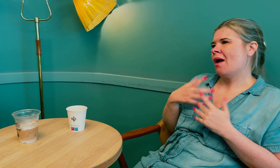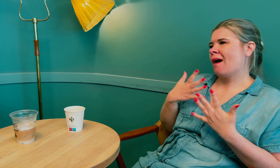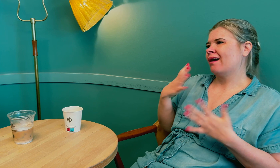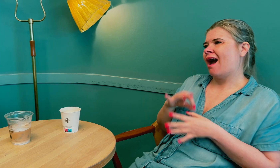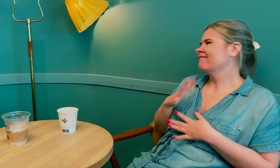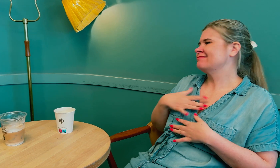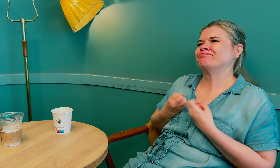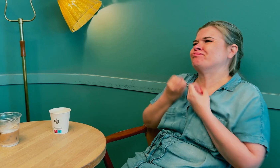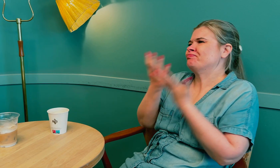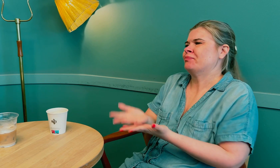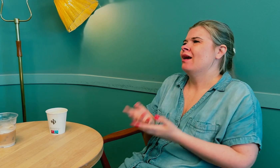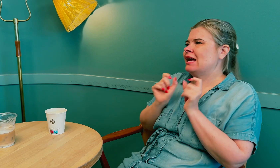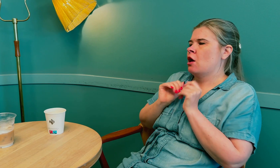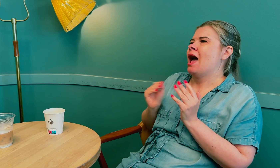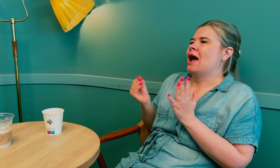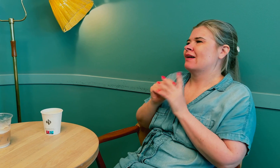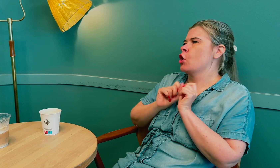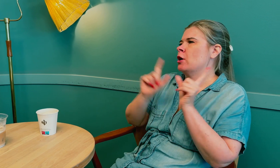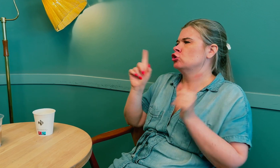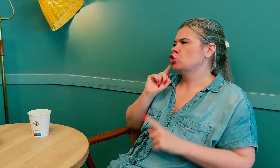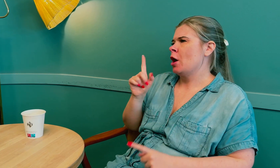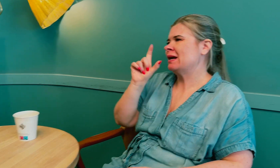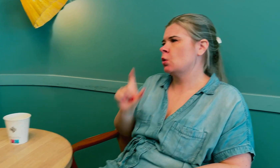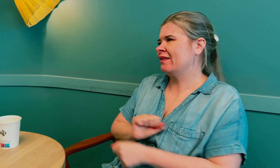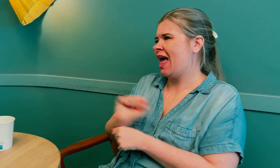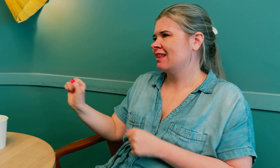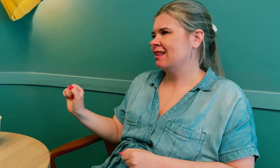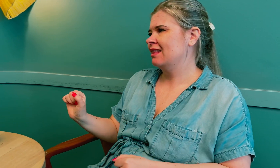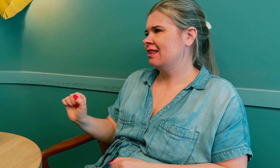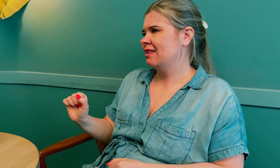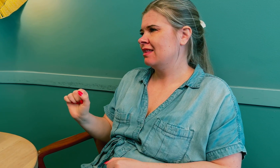Og mange leger vil ikke formidle ekstra informasjon på grunn av personvernet, –